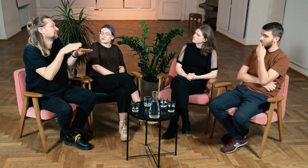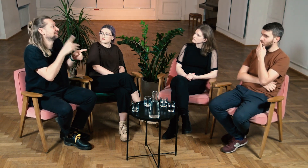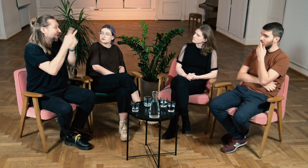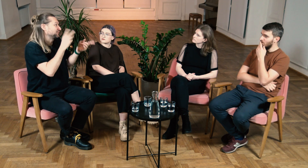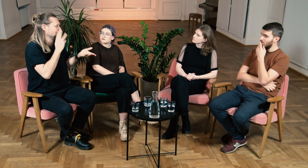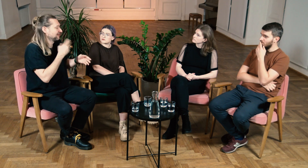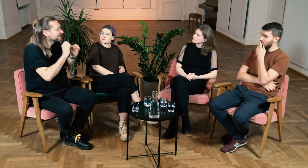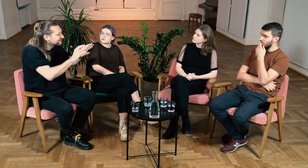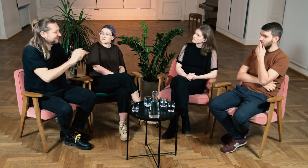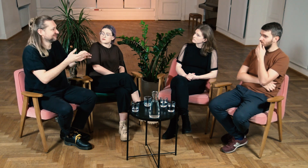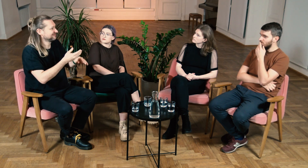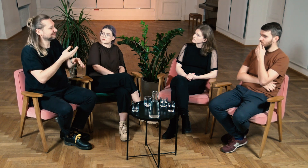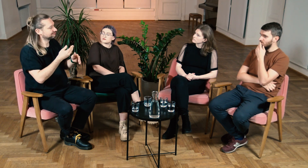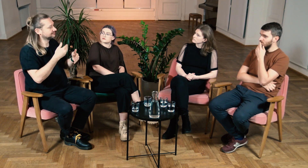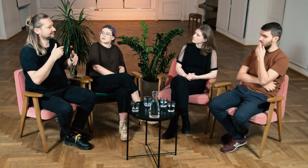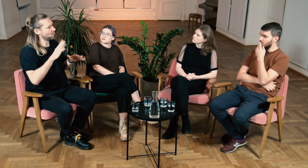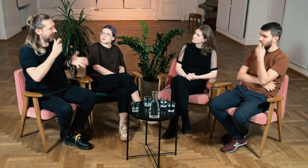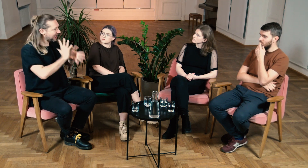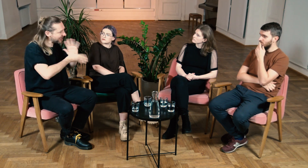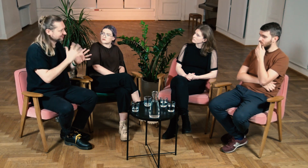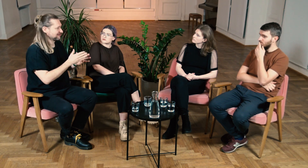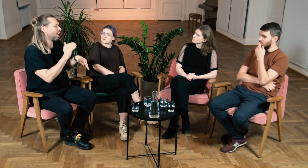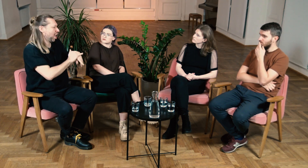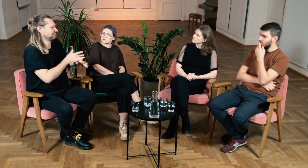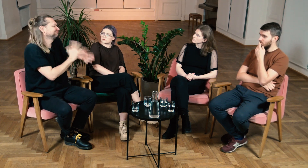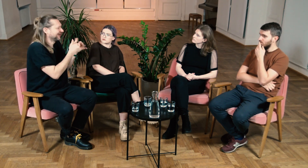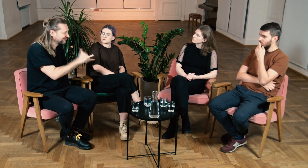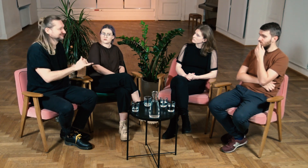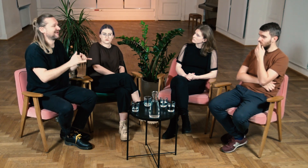M: W szkole nauczyciel może wyjaśnić, jak migać ładnie, jak rozmawiać z rówieśnikami,